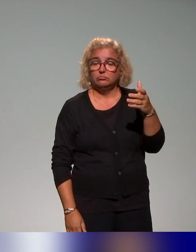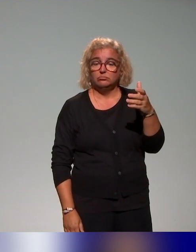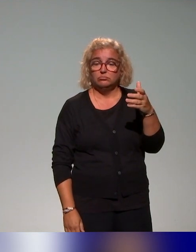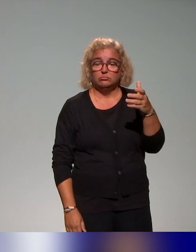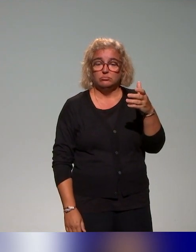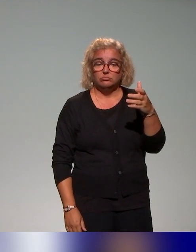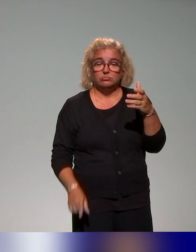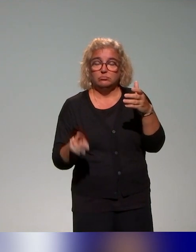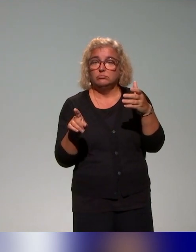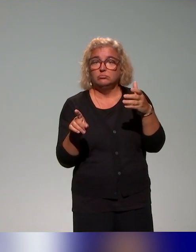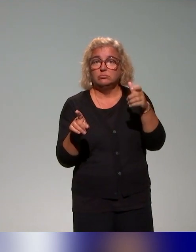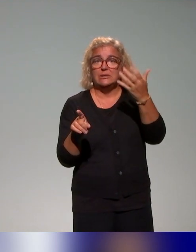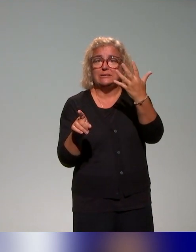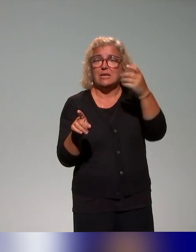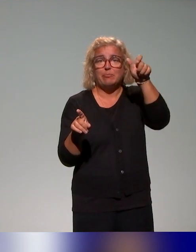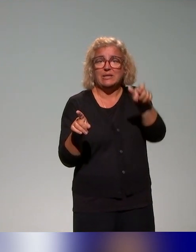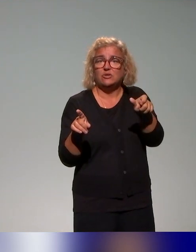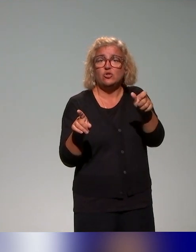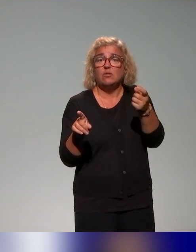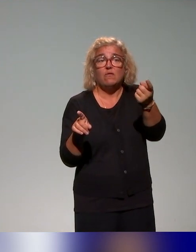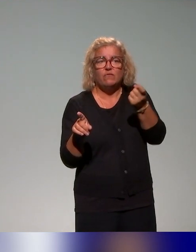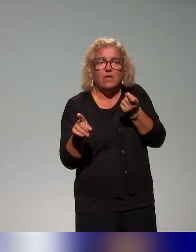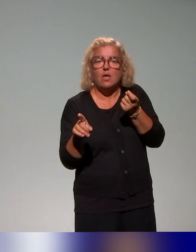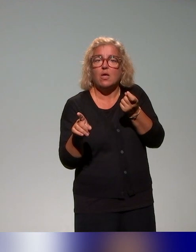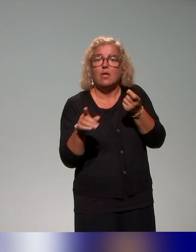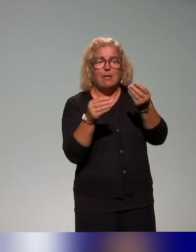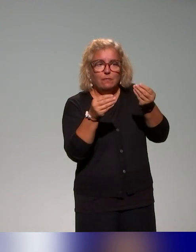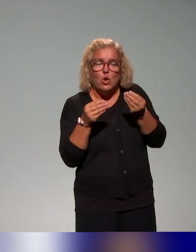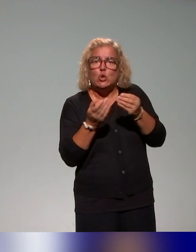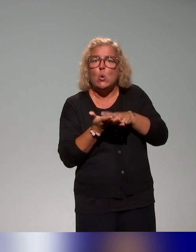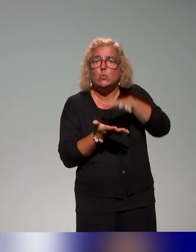des ressources, justement qui soient partageables et accessibles dans